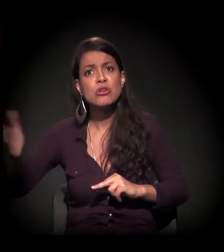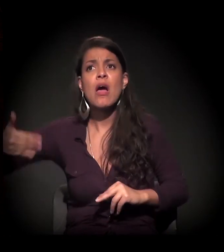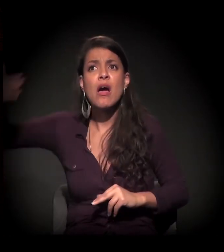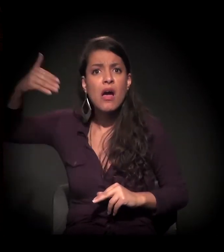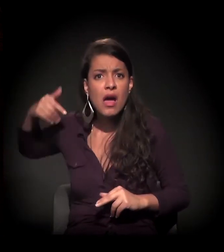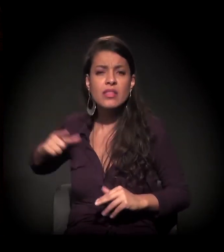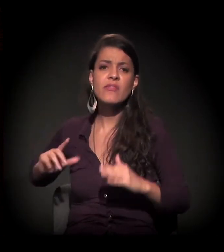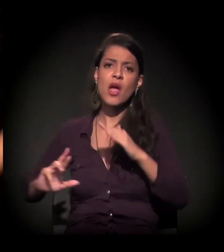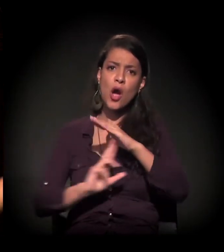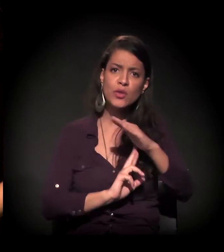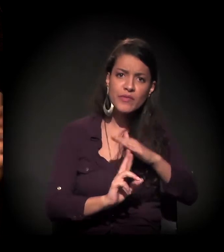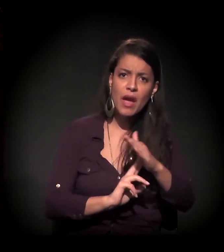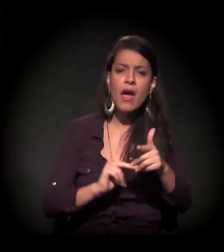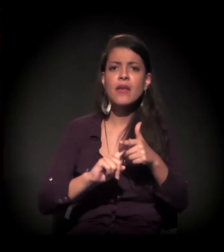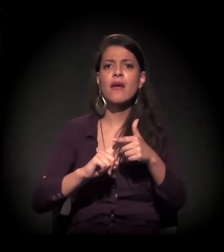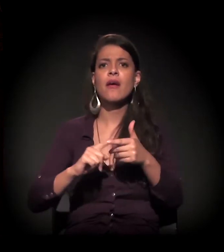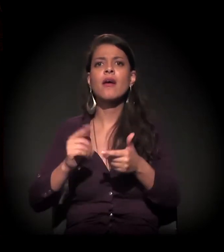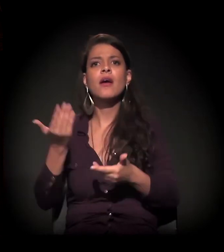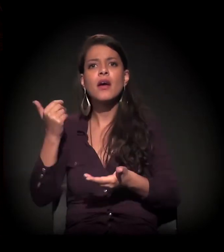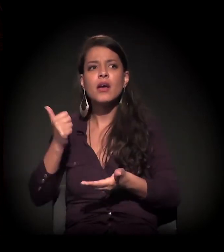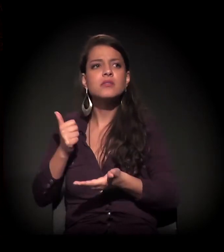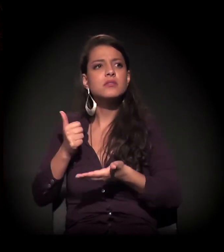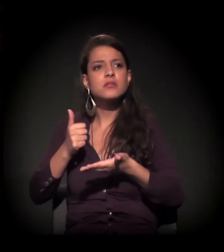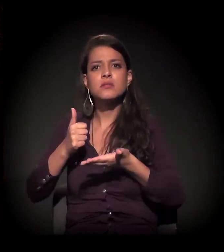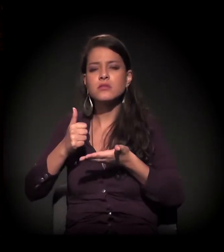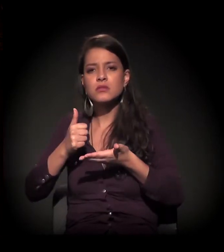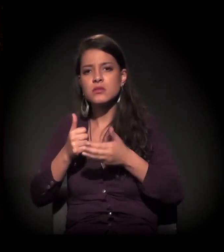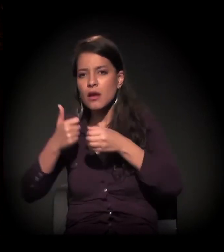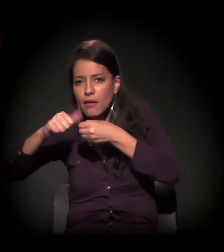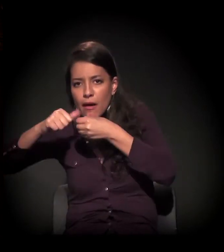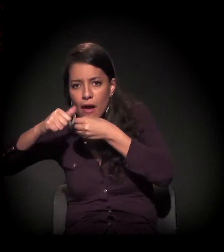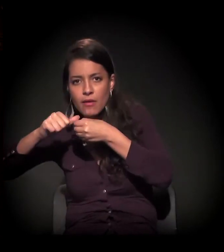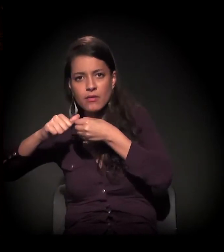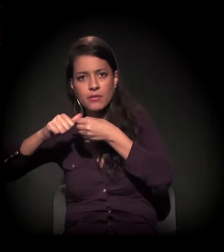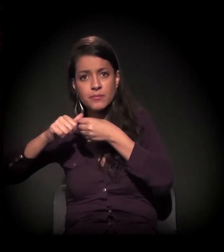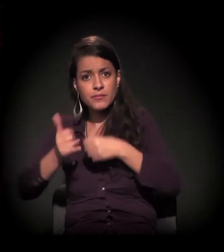E veio o baque antes do craque, enfim, mas muito se fala